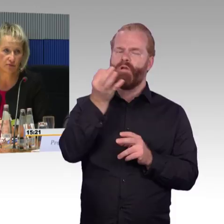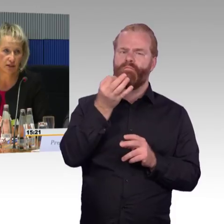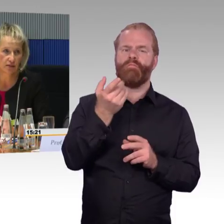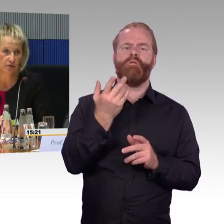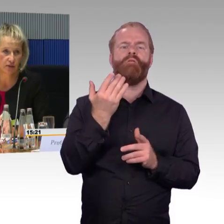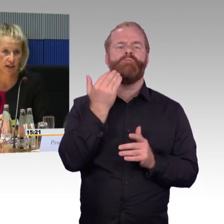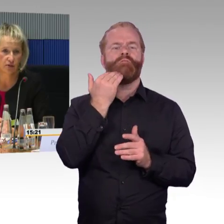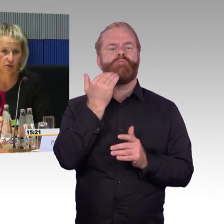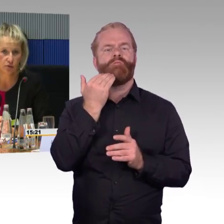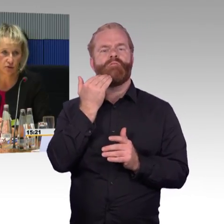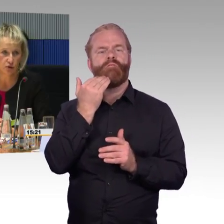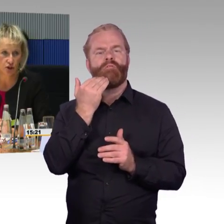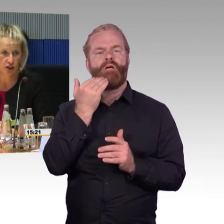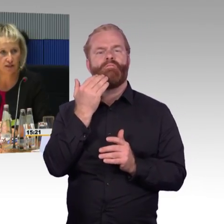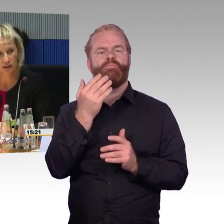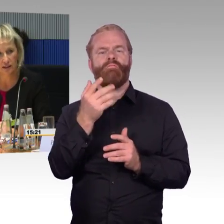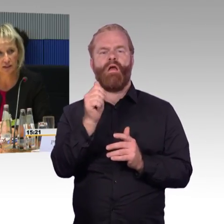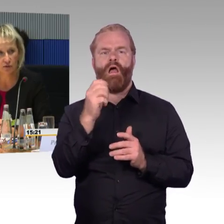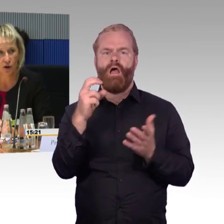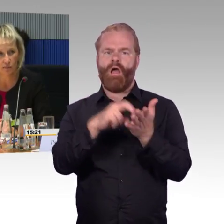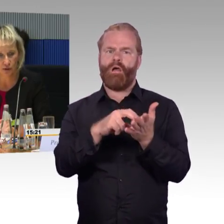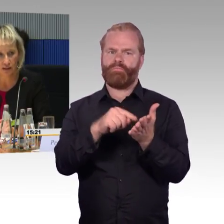bei der Pressekonferenz von Herrn Dr. Lutz vorgestellt werden.